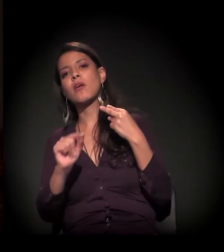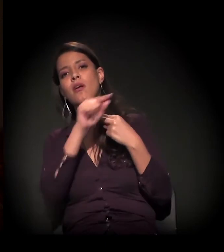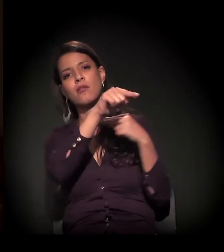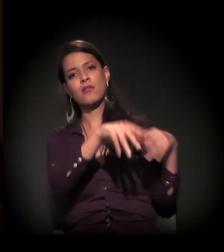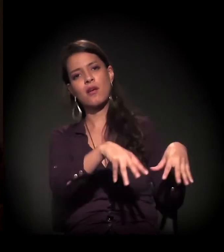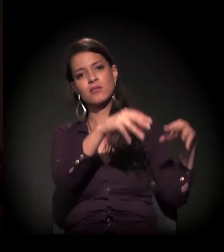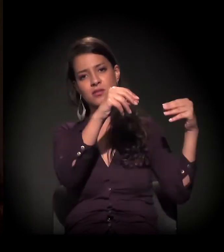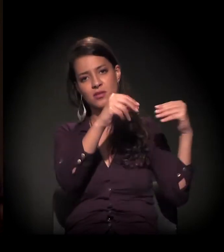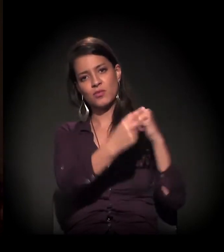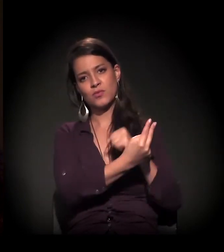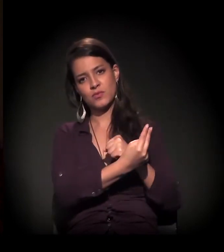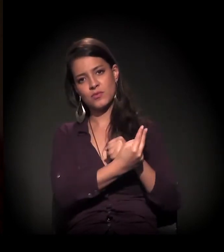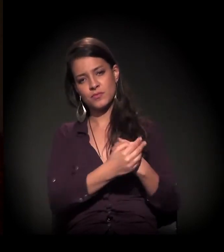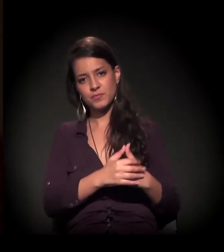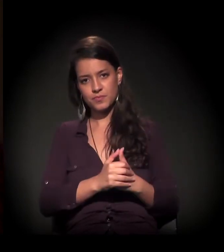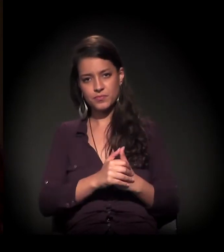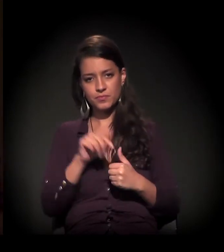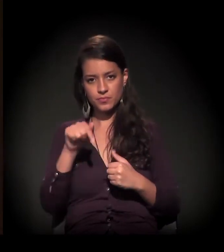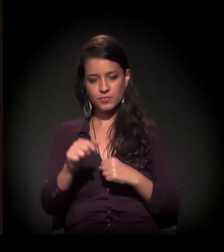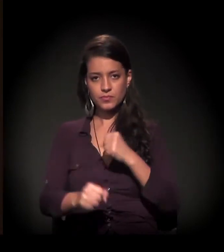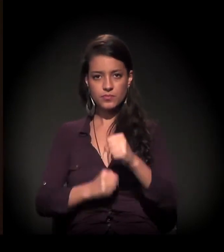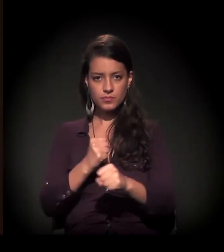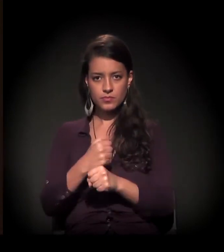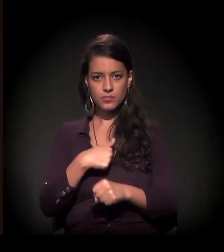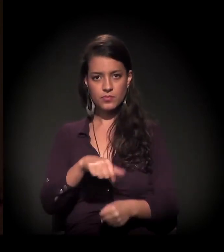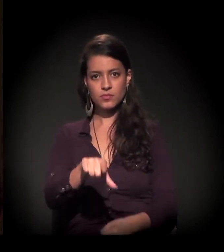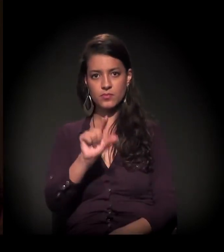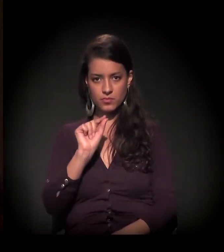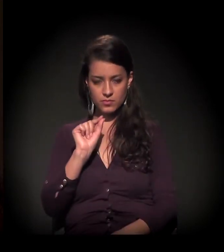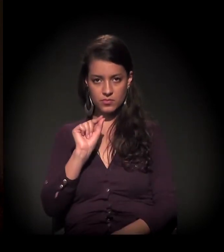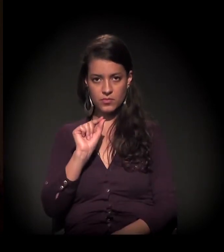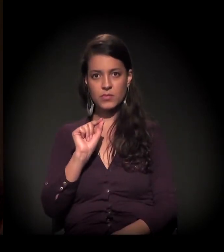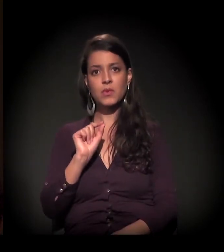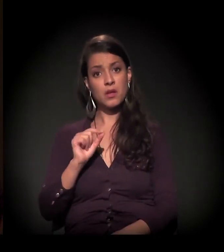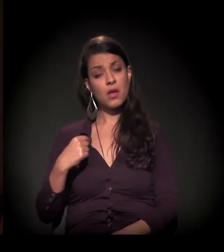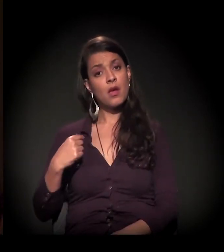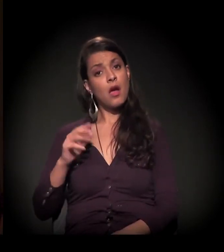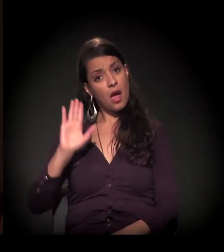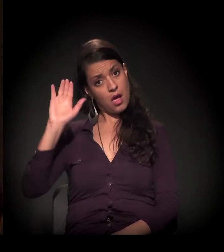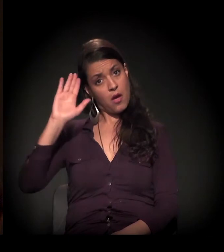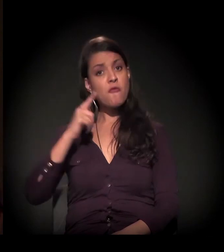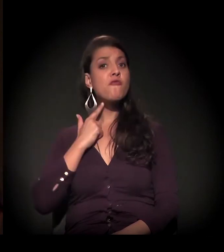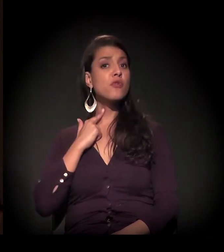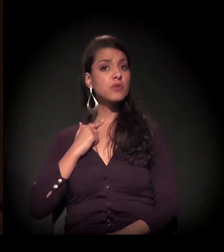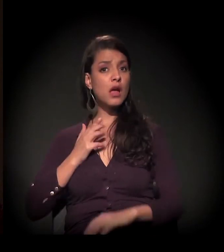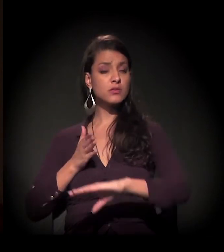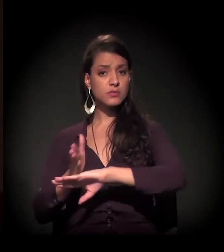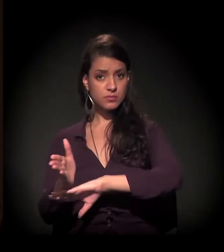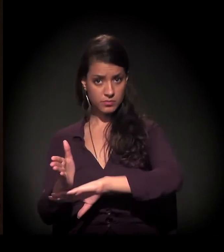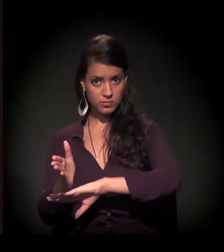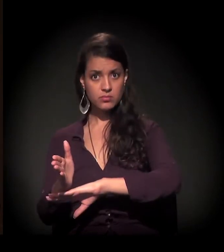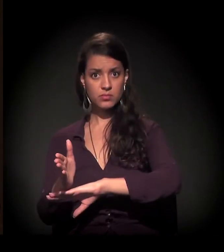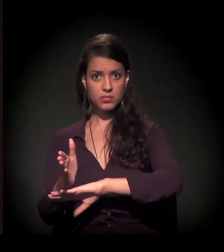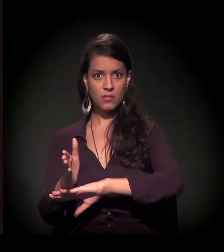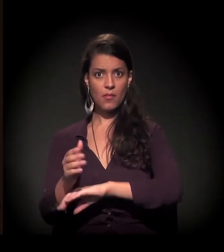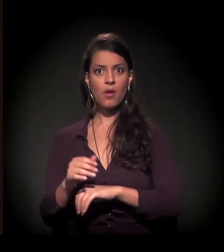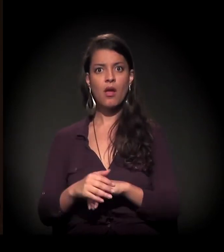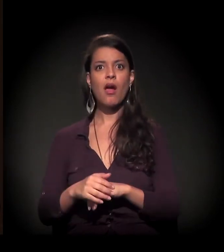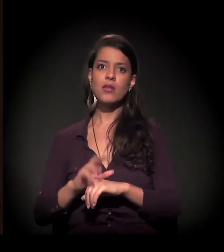No início deste ano, eu opto por uma internação voluntária, mas que acaba se tornando compulsória − e aí a discussão está muito louca,